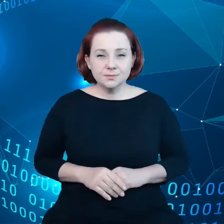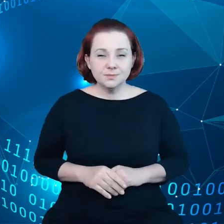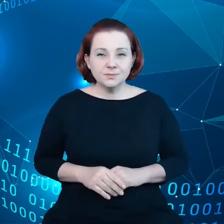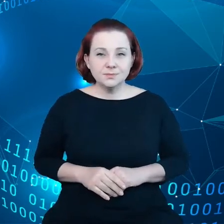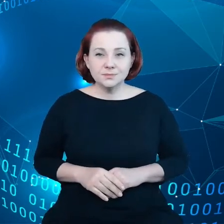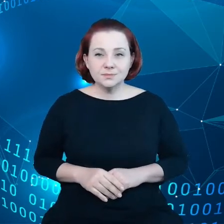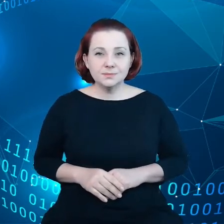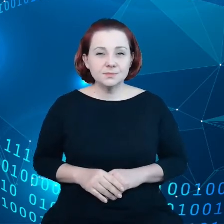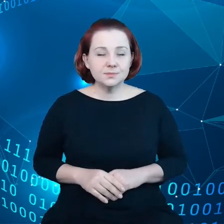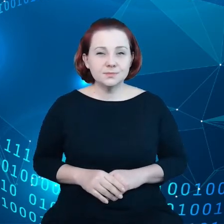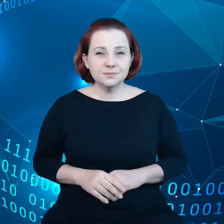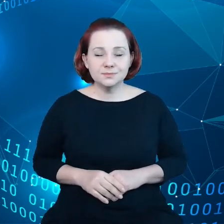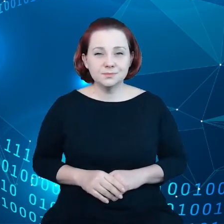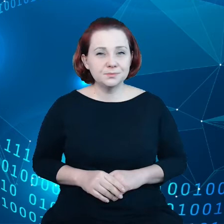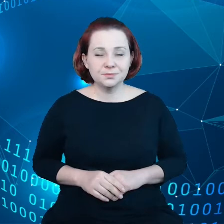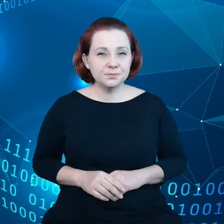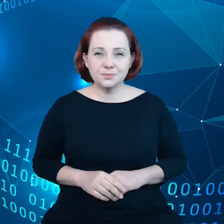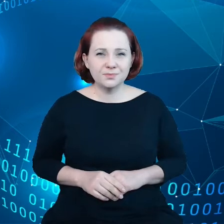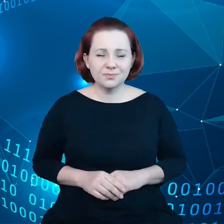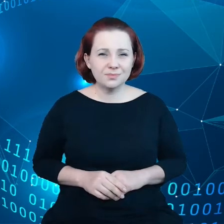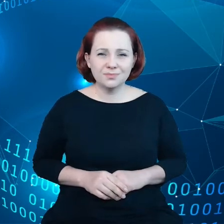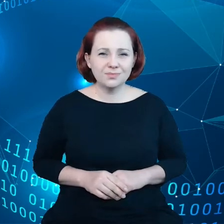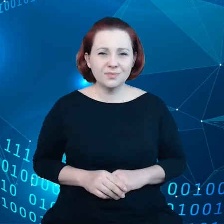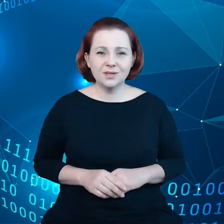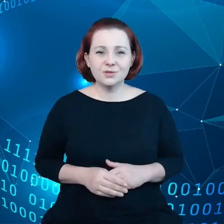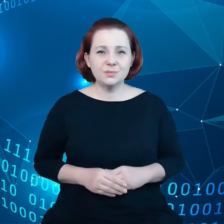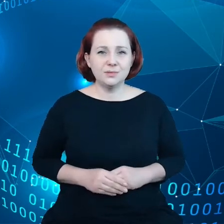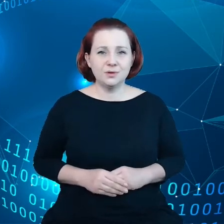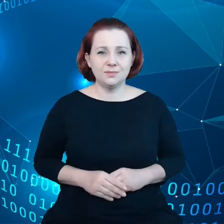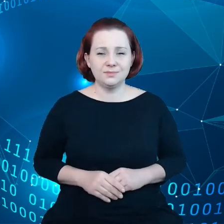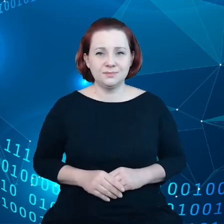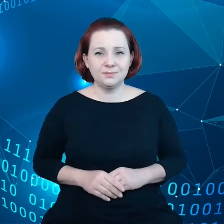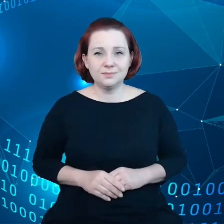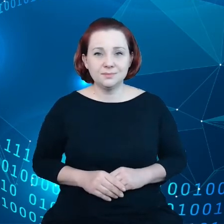Nasze ciało w Komisji Europejskiej ma przed sobą następujące cele: